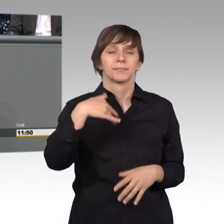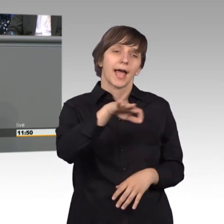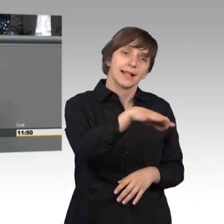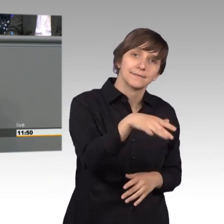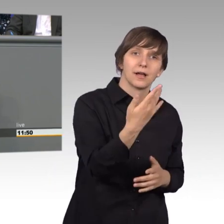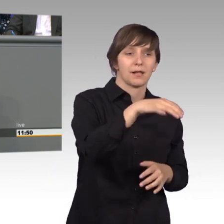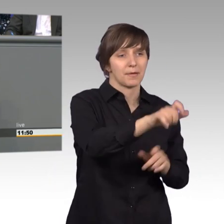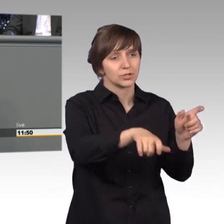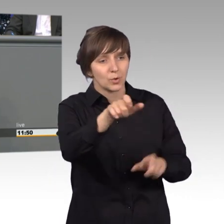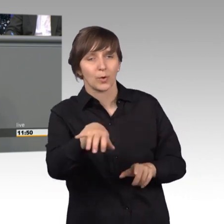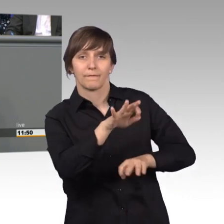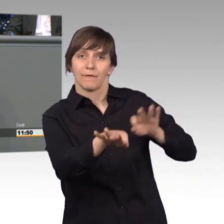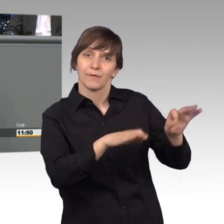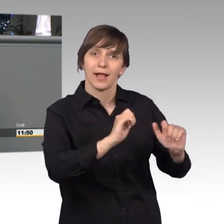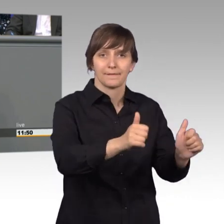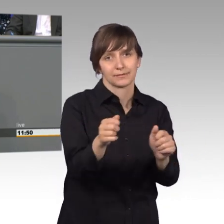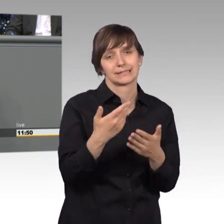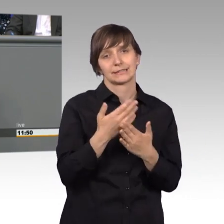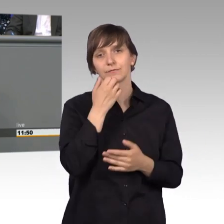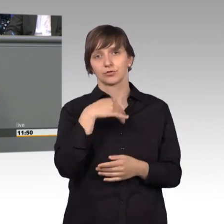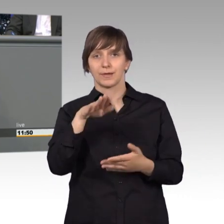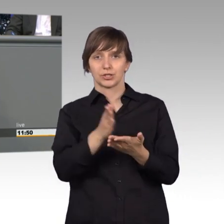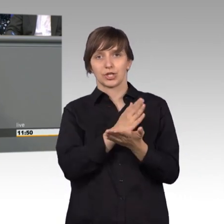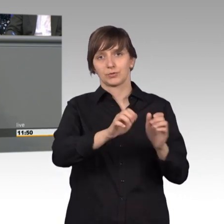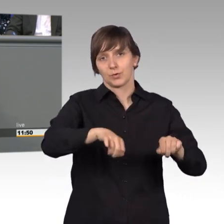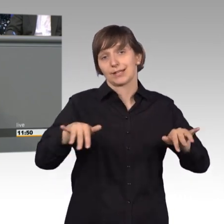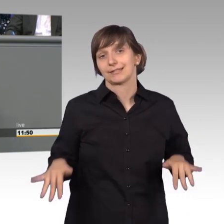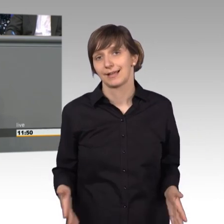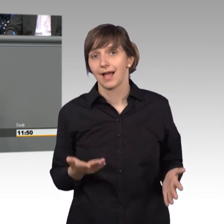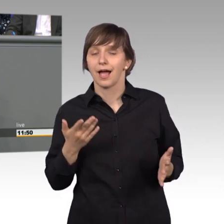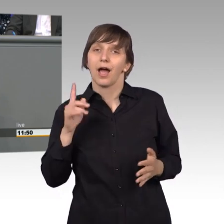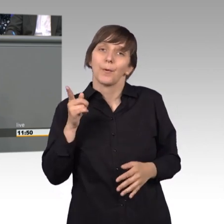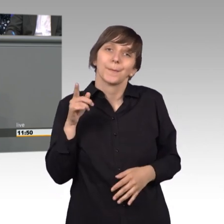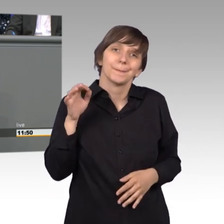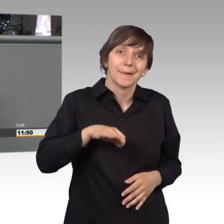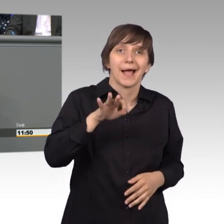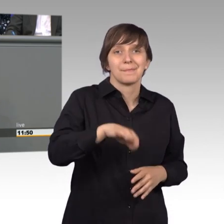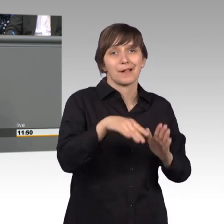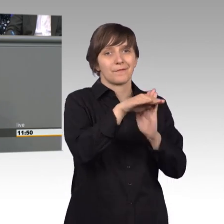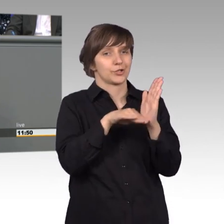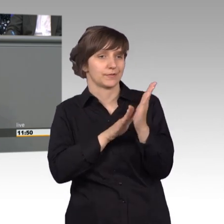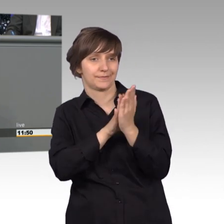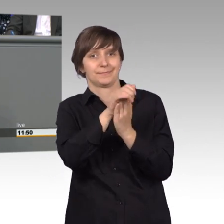Da wünsche ich mir oft mehr Entscheidungsmöglichkeiten zu haben, manchmal sogar auch über Vorschriften hinweg, aber das geht ja leider nicht.